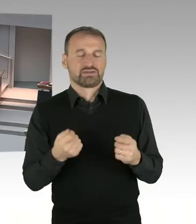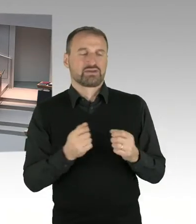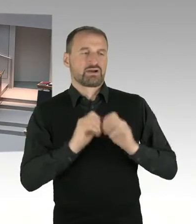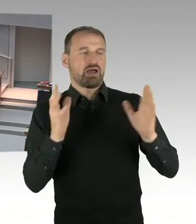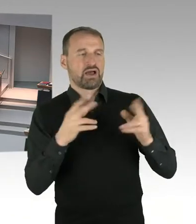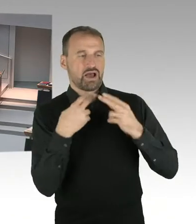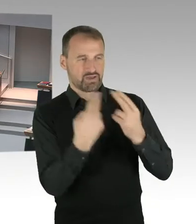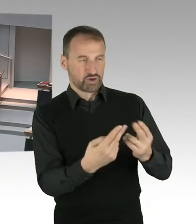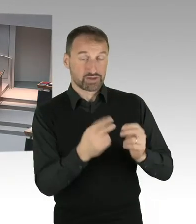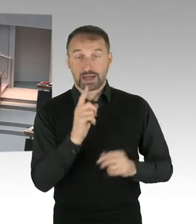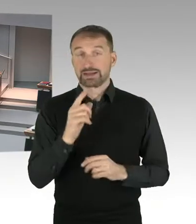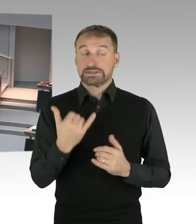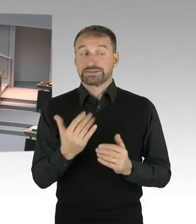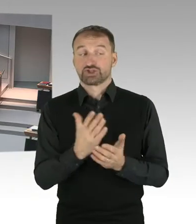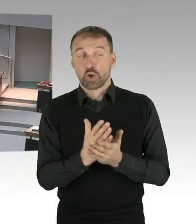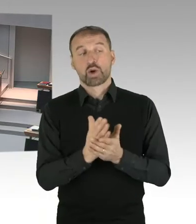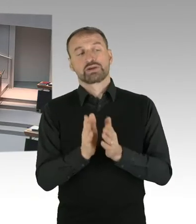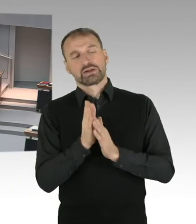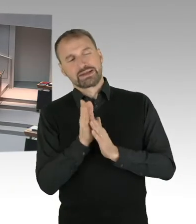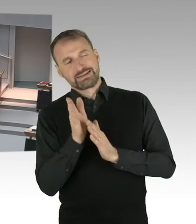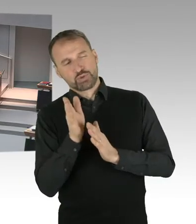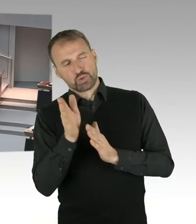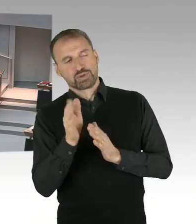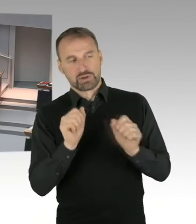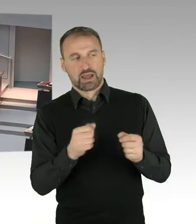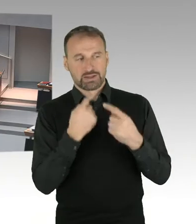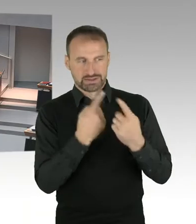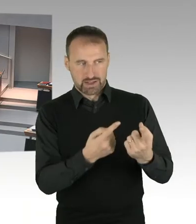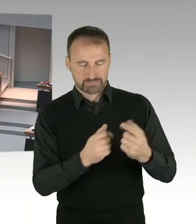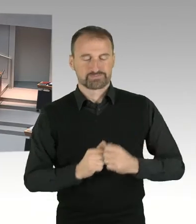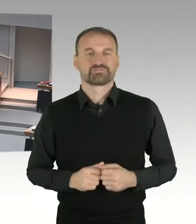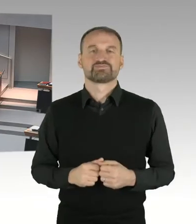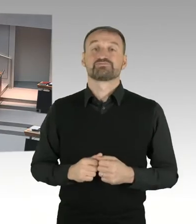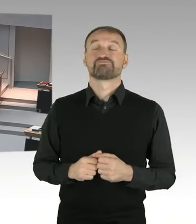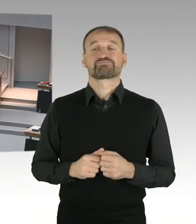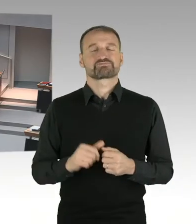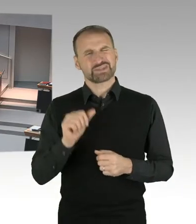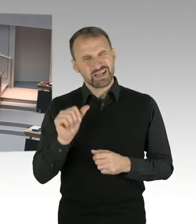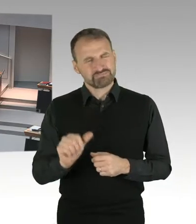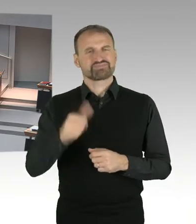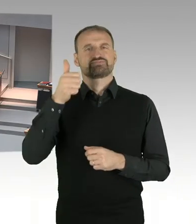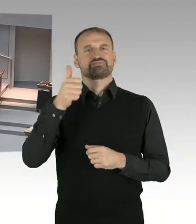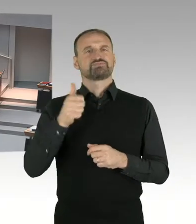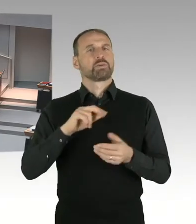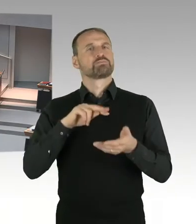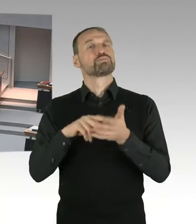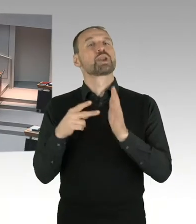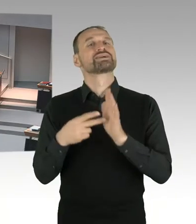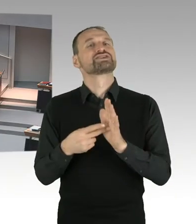und das habe ich schon mehrmals hier auch im Haus erläutert, ist die Aufkommensneutralität. Die Aufkommensneutralität wird sichergestellt